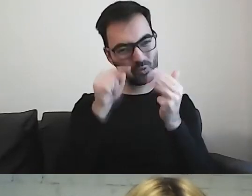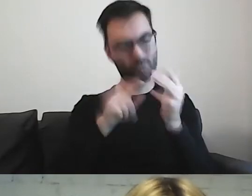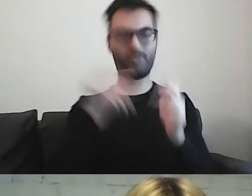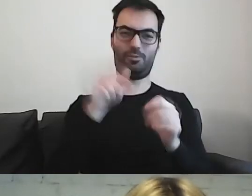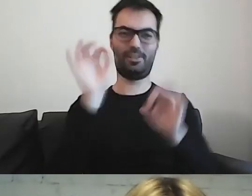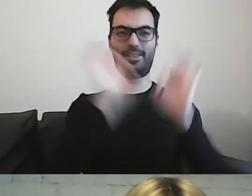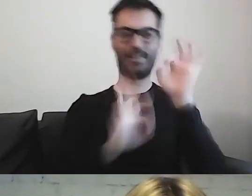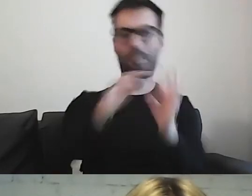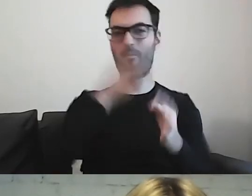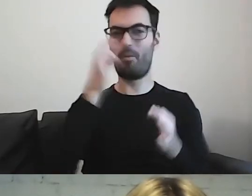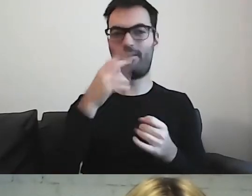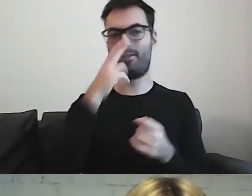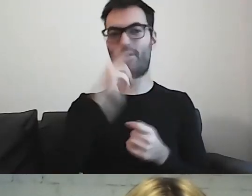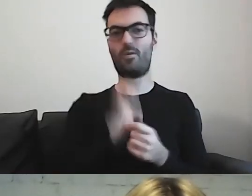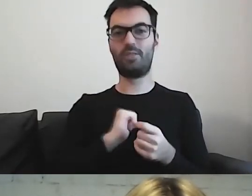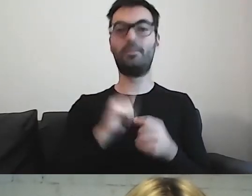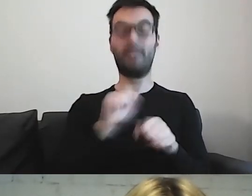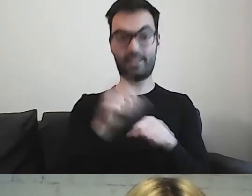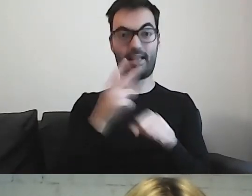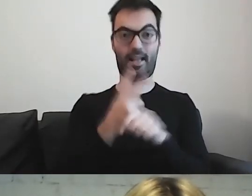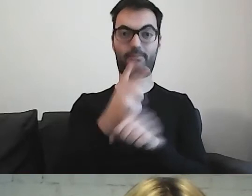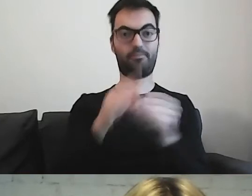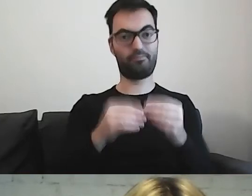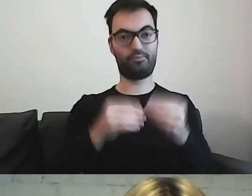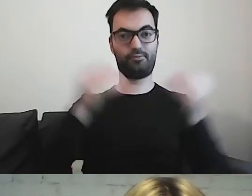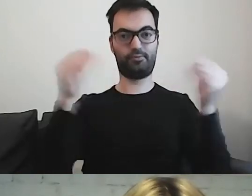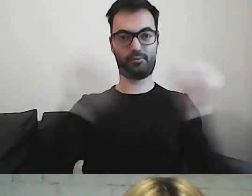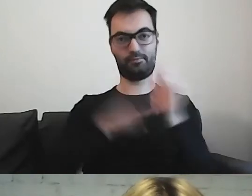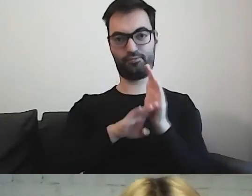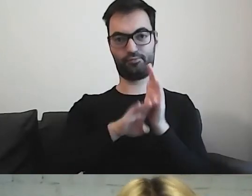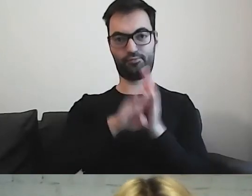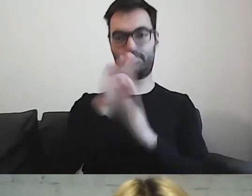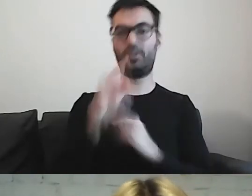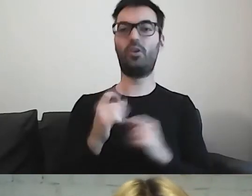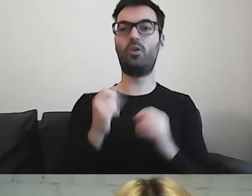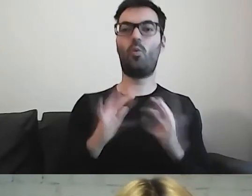Widzę też u siebie progres. Trochę łatwiej mi się to robi.